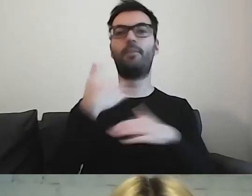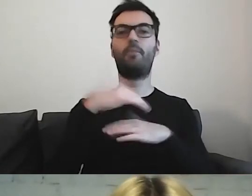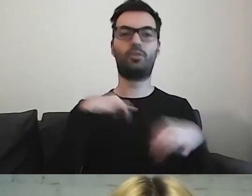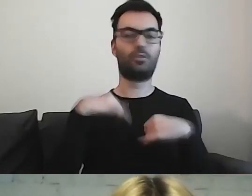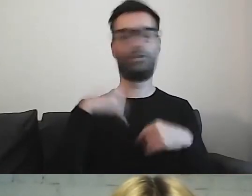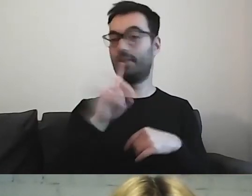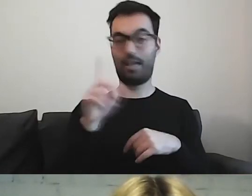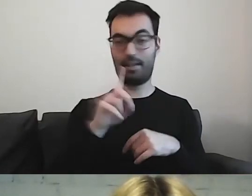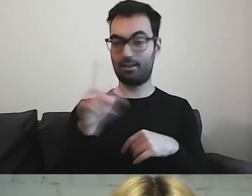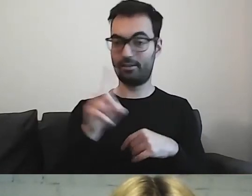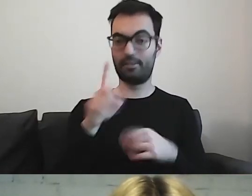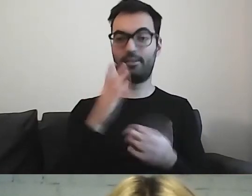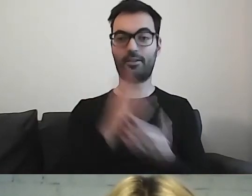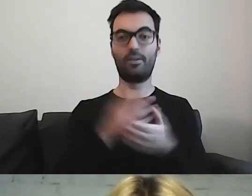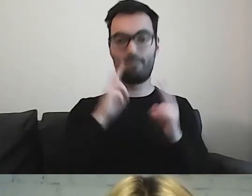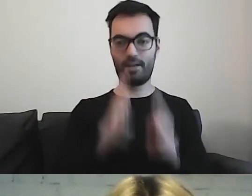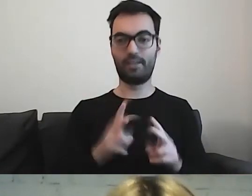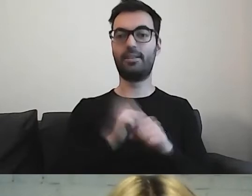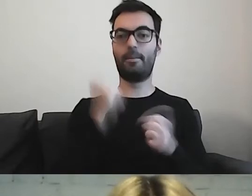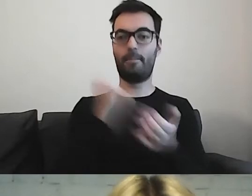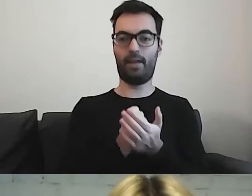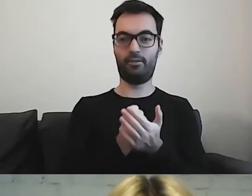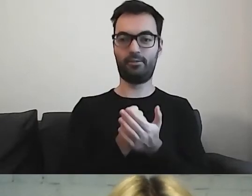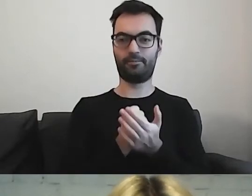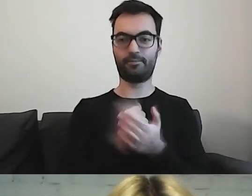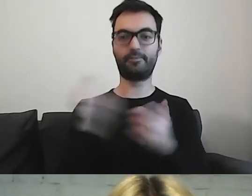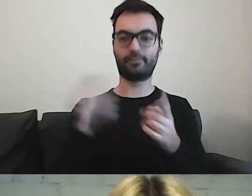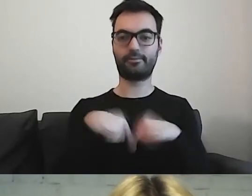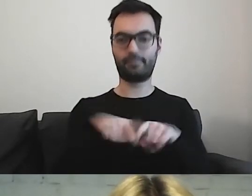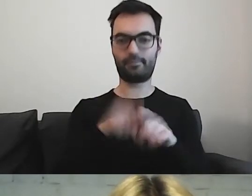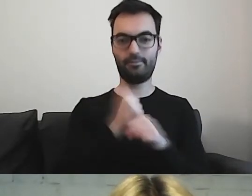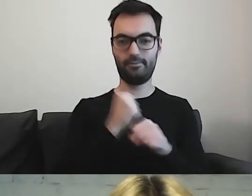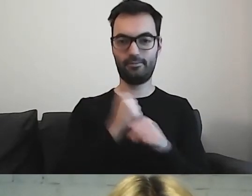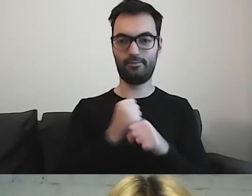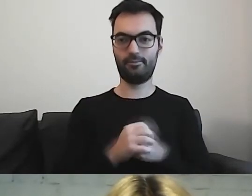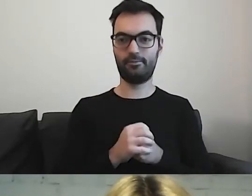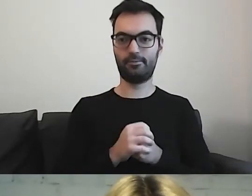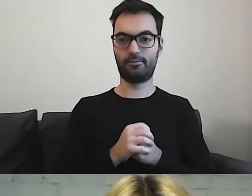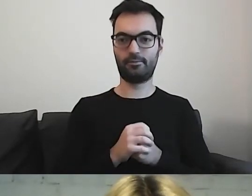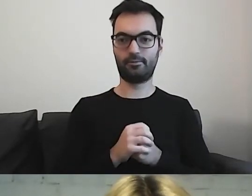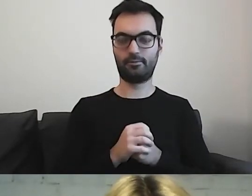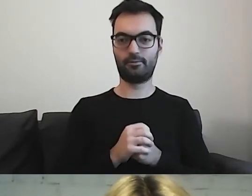tylko ktoś jeszcze musi wykonać tę pracę. Jest do czegoś zobowiązany.